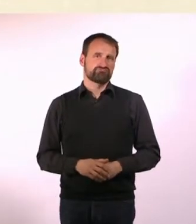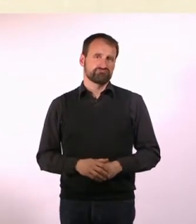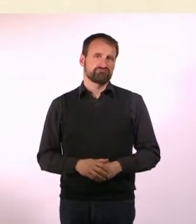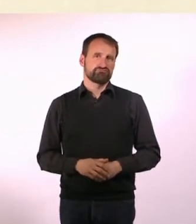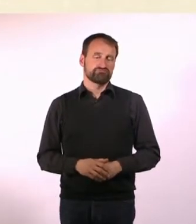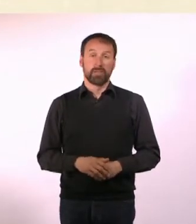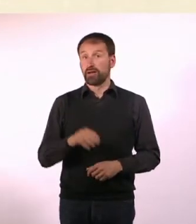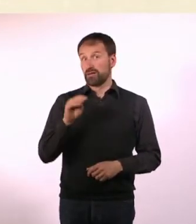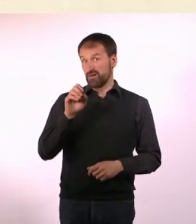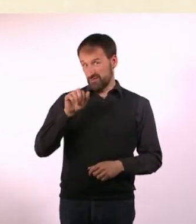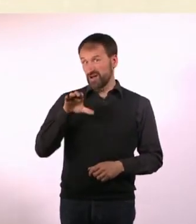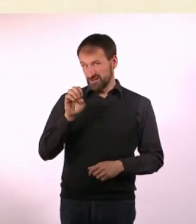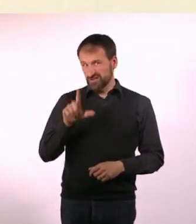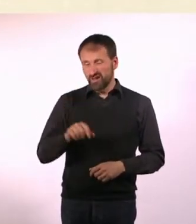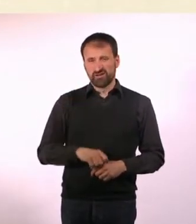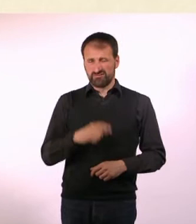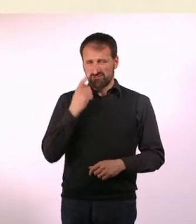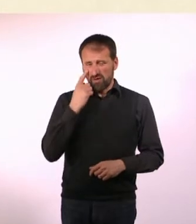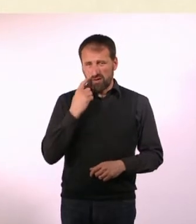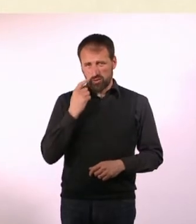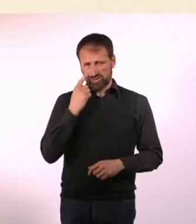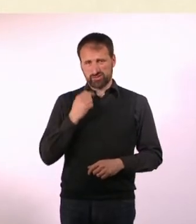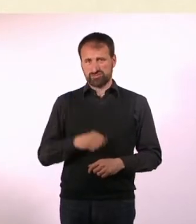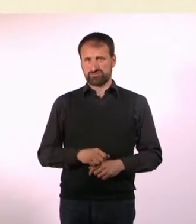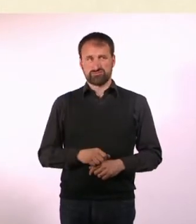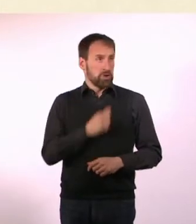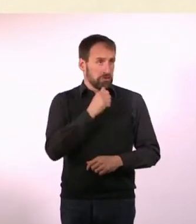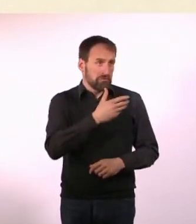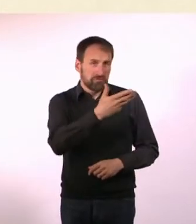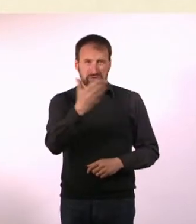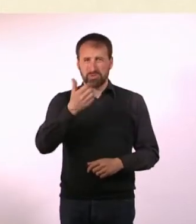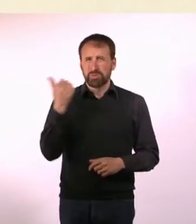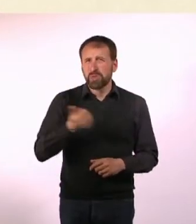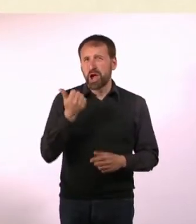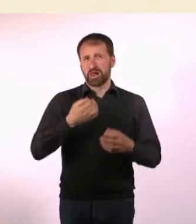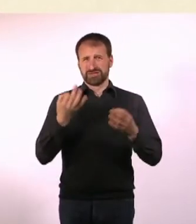* Marcel ist traurig, weil er solch tolle Sachen, die Autisten und ADHSler machen können, nicht kann.*